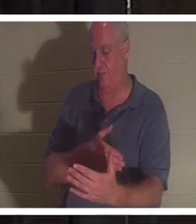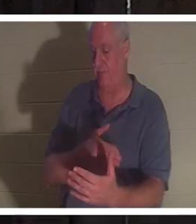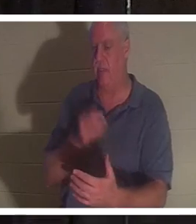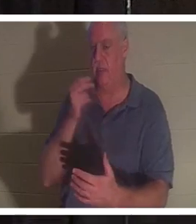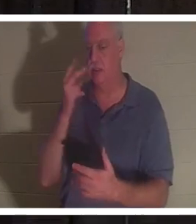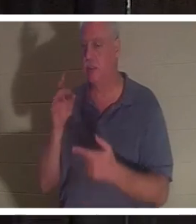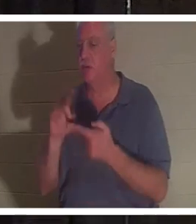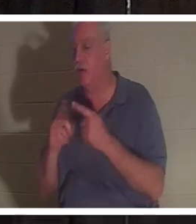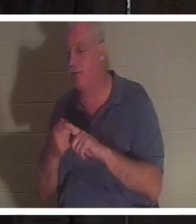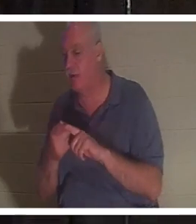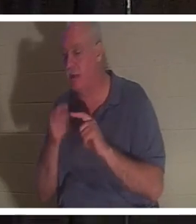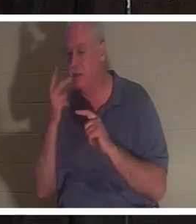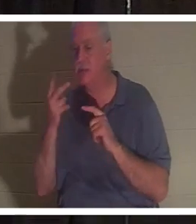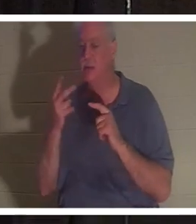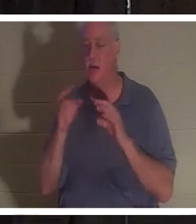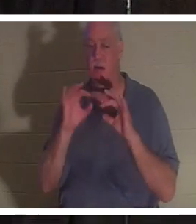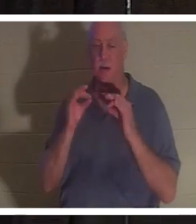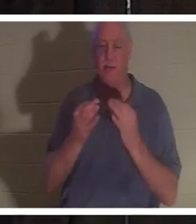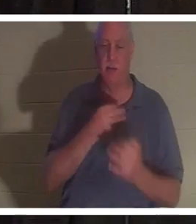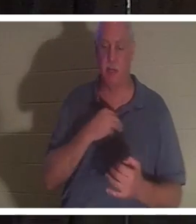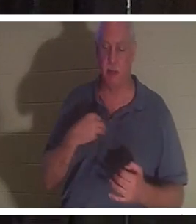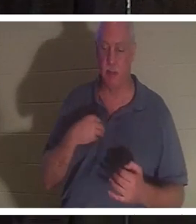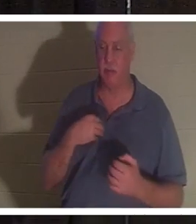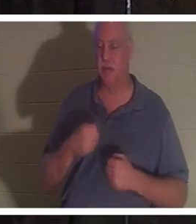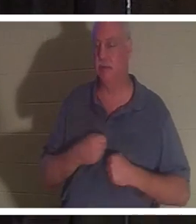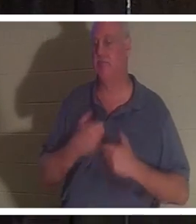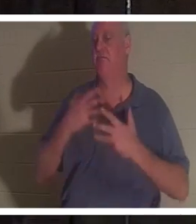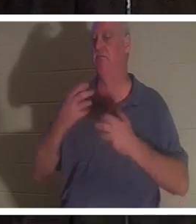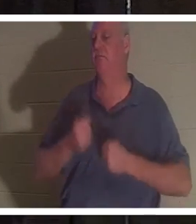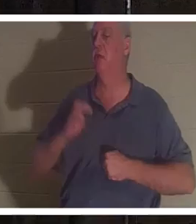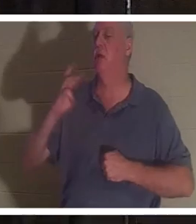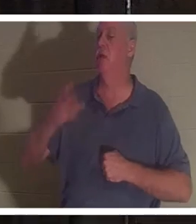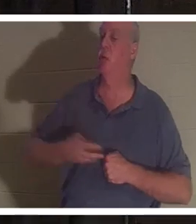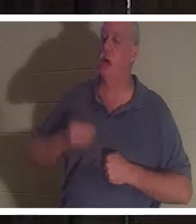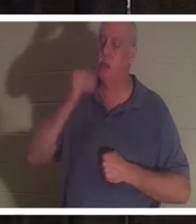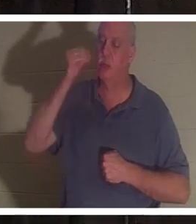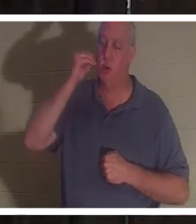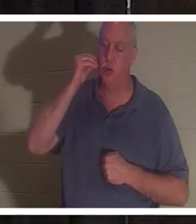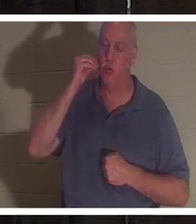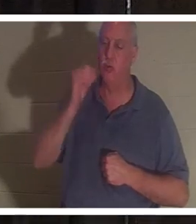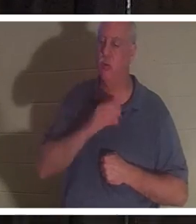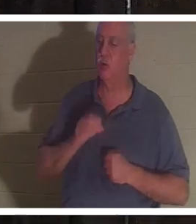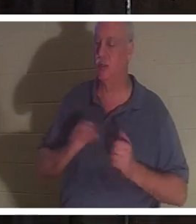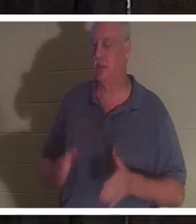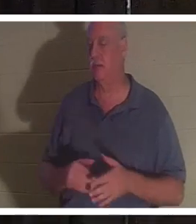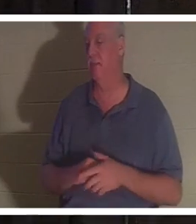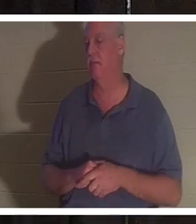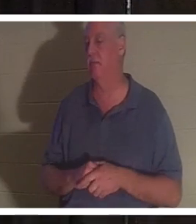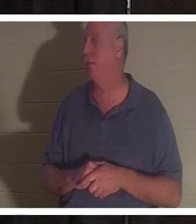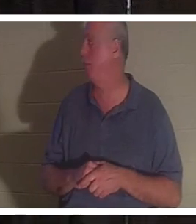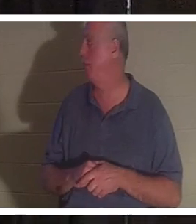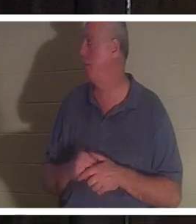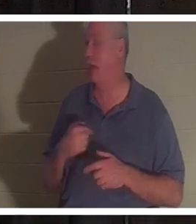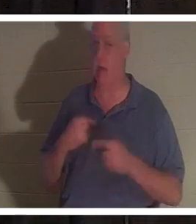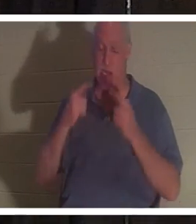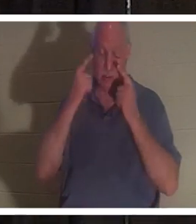親戚に会ったが、みんな「おかえりクリスティーン」と歌っていた。彼女の話を聞いただけで涙が出てきました、あなた